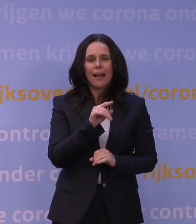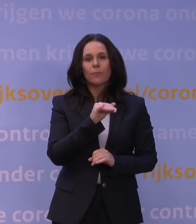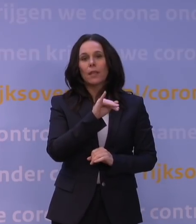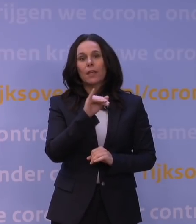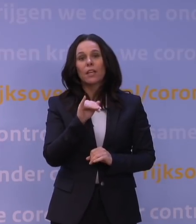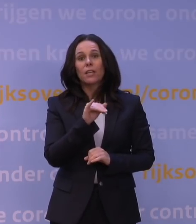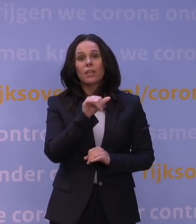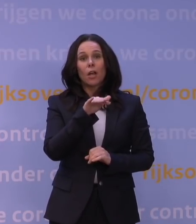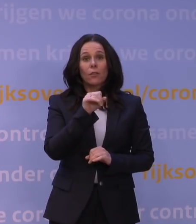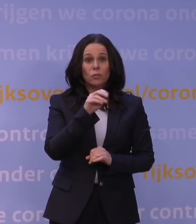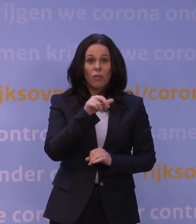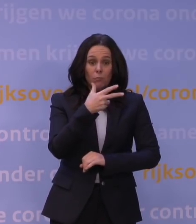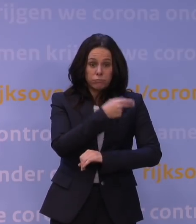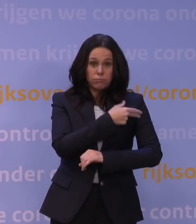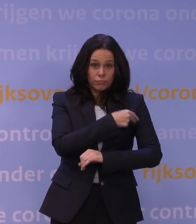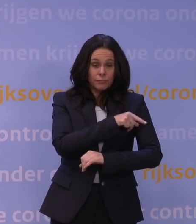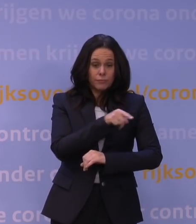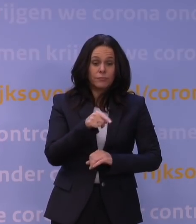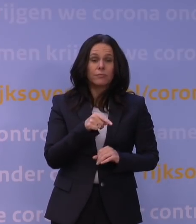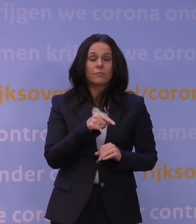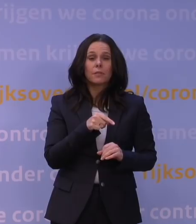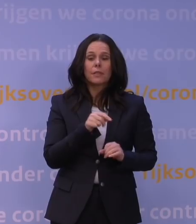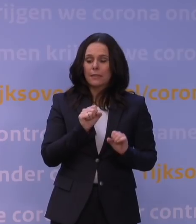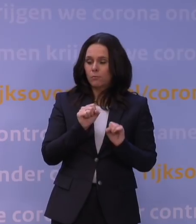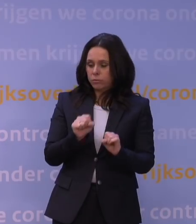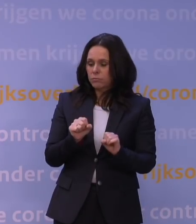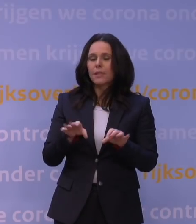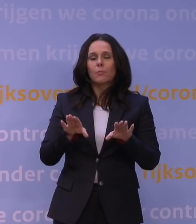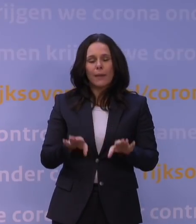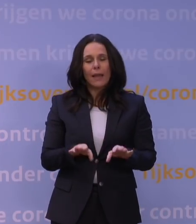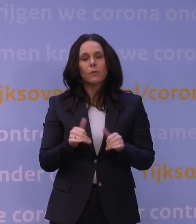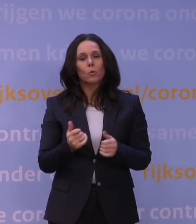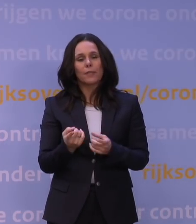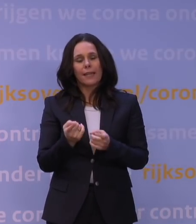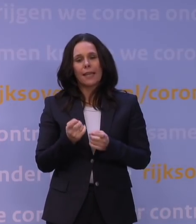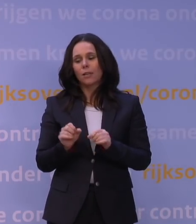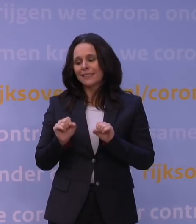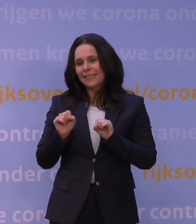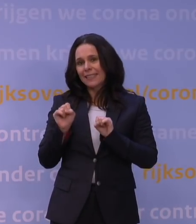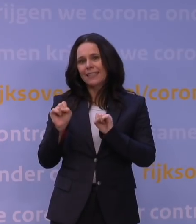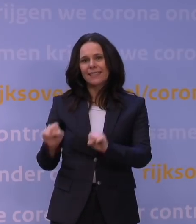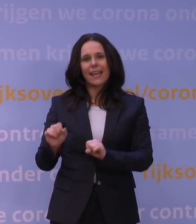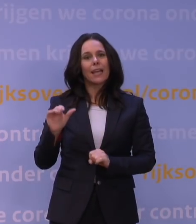hebt opgeroepen, dat dat eigenlijk ook nog een goeie reactie geeft tegen omikron.